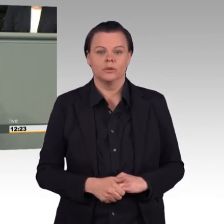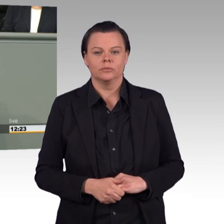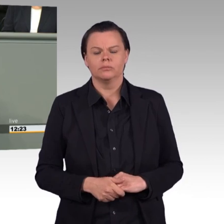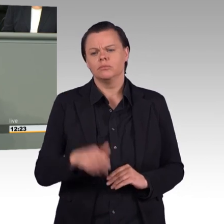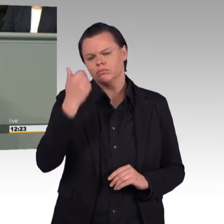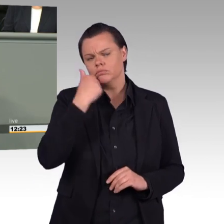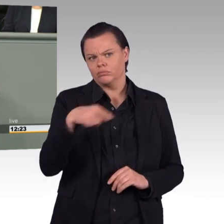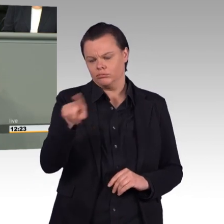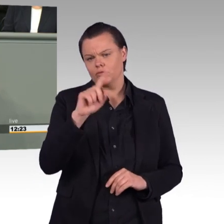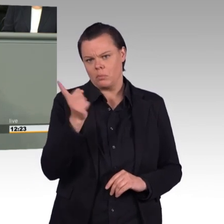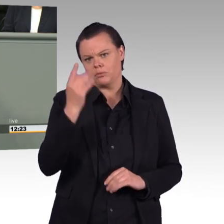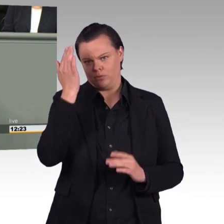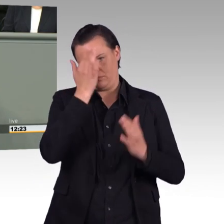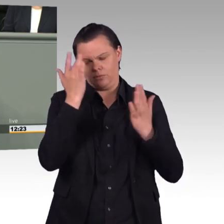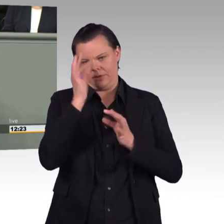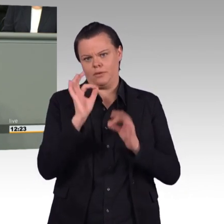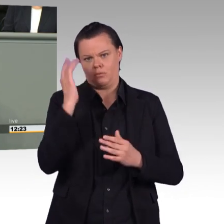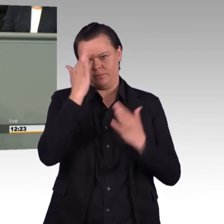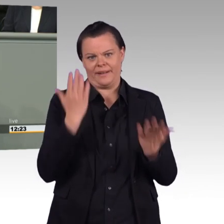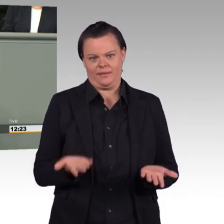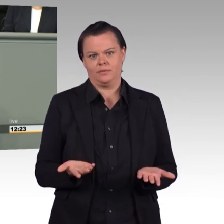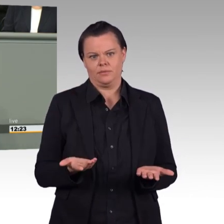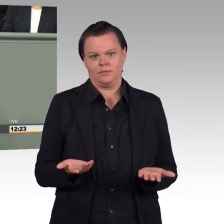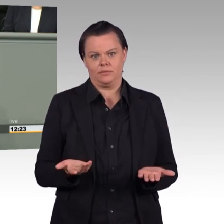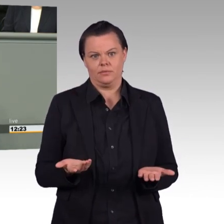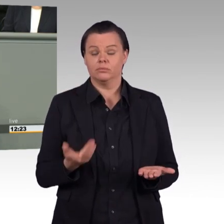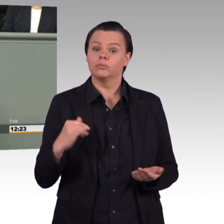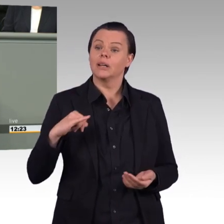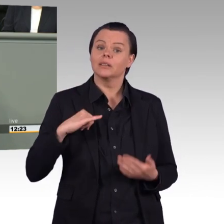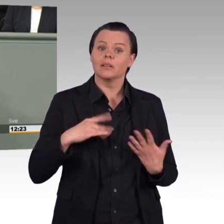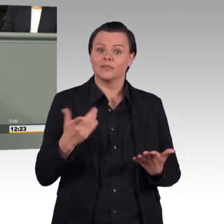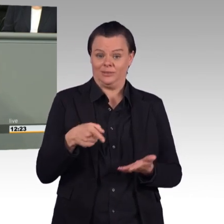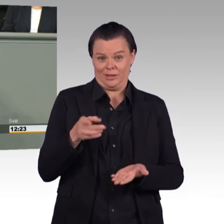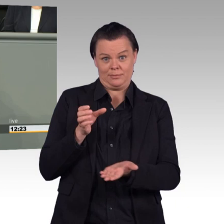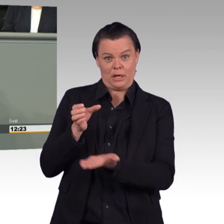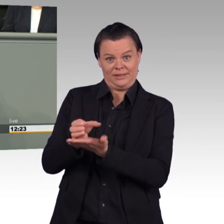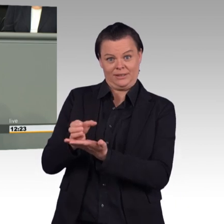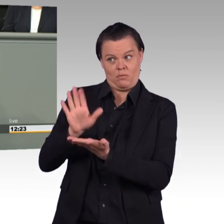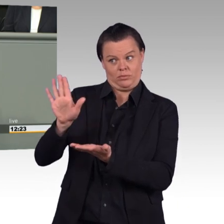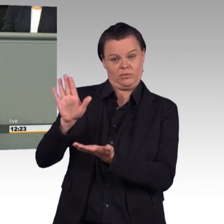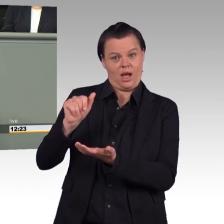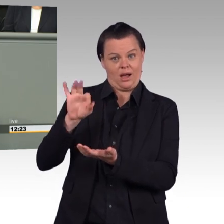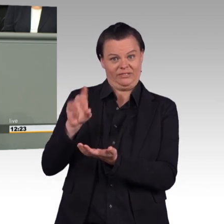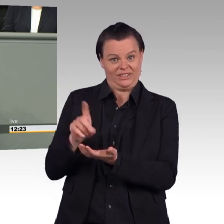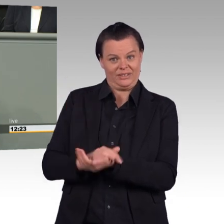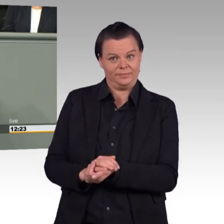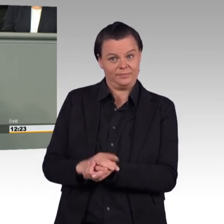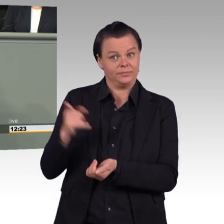Sie hat dazu einen Antrag eingebracht, der nicht etwa für, sondern gegen die Begrenzung der Arbeitszeit der Soldatinnen und Soldaten ist,